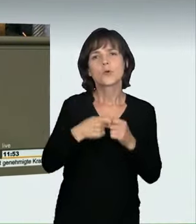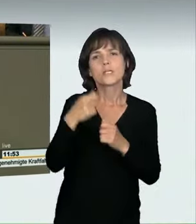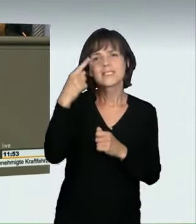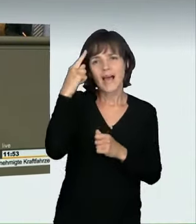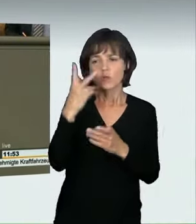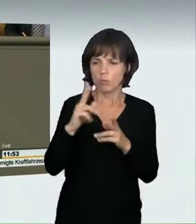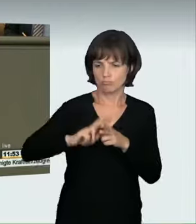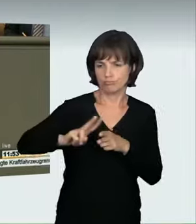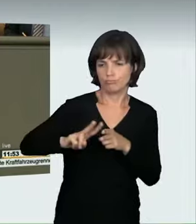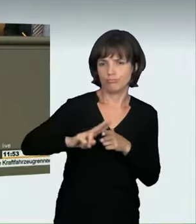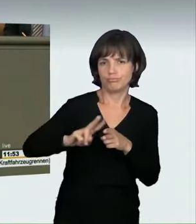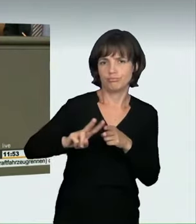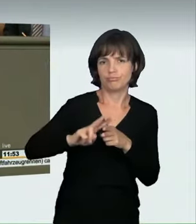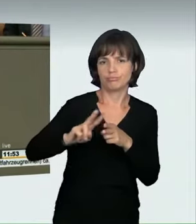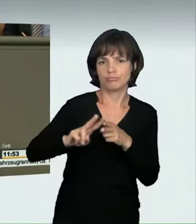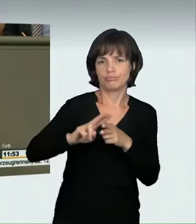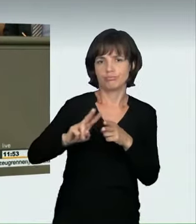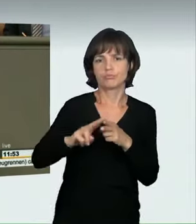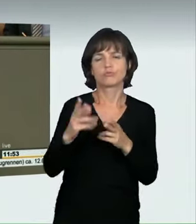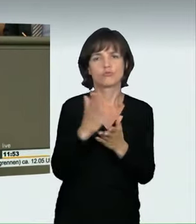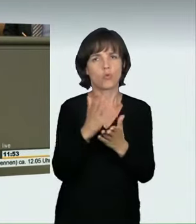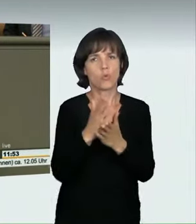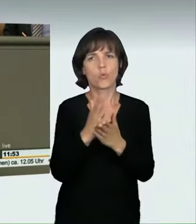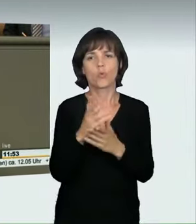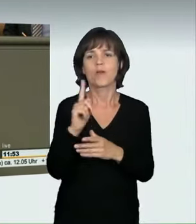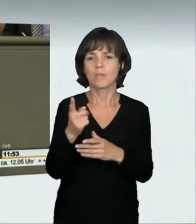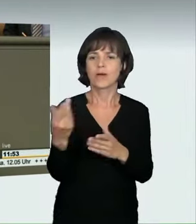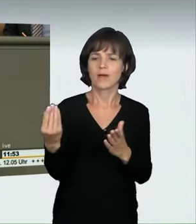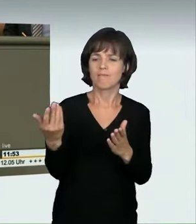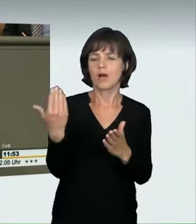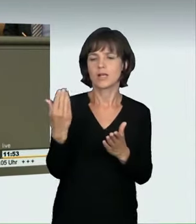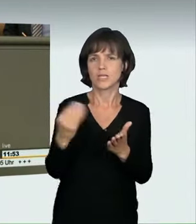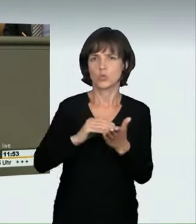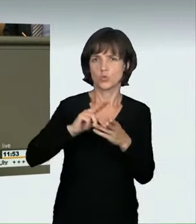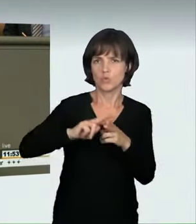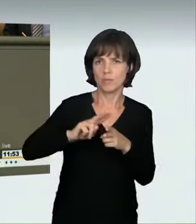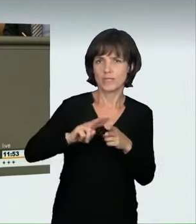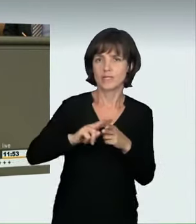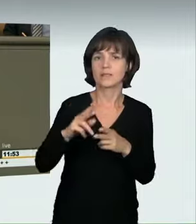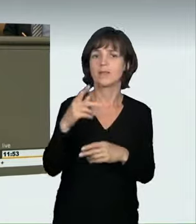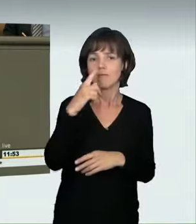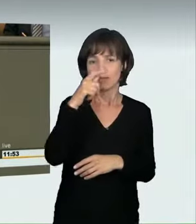Aber Sie haben in den § 315c quasi hineingeschrieben: Wenn einer rast um des Rasens willen bzw. schnell fährt,